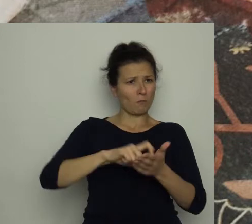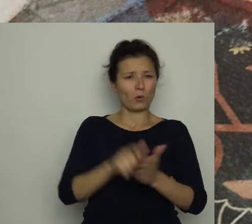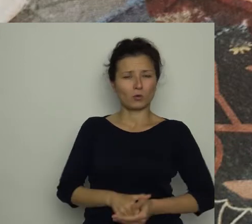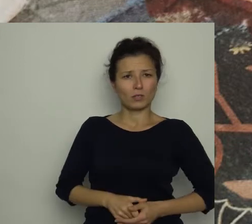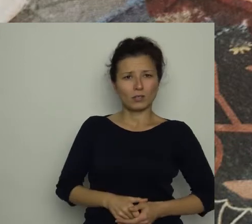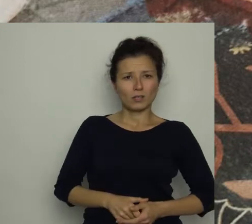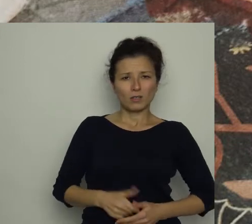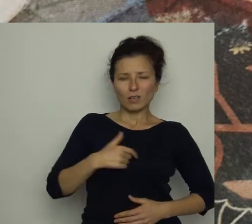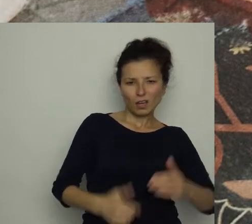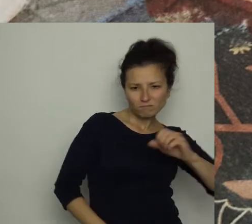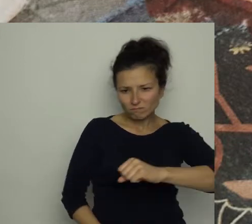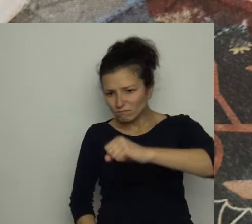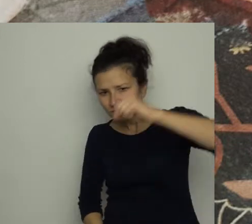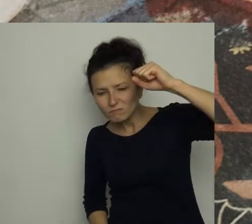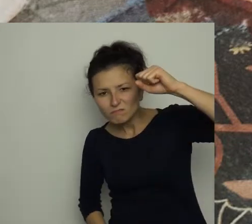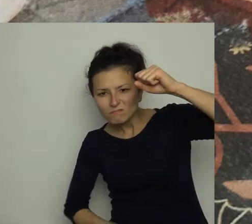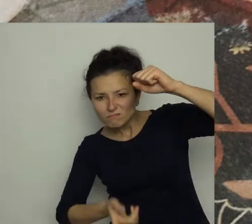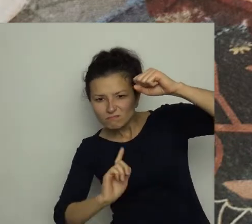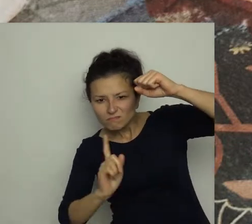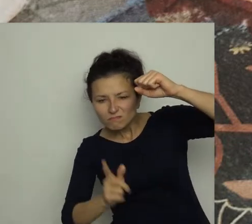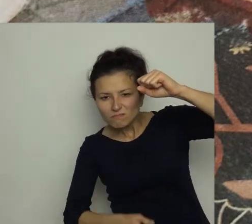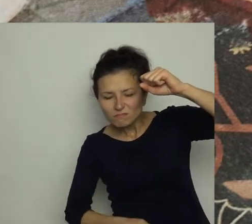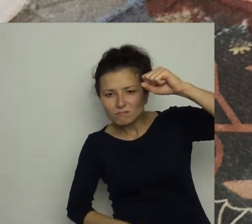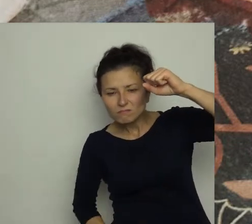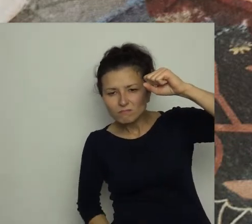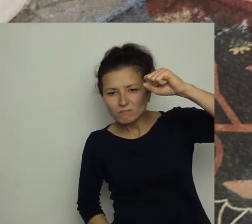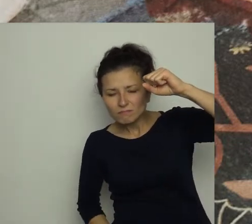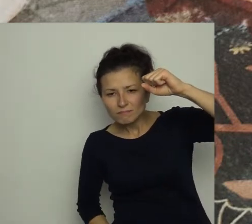Z groźną miną zajrzałam pod dywan, żeby wytknąć bratu, co o tym myślę.